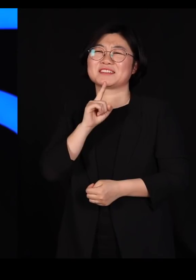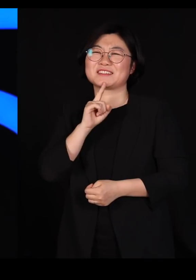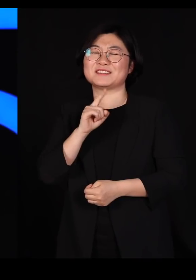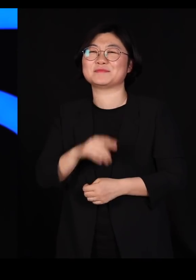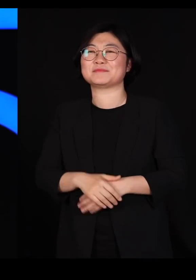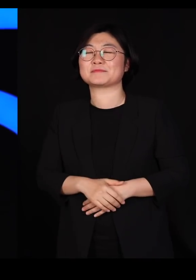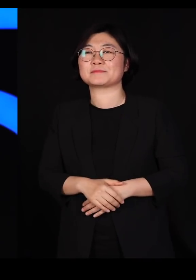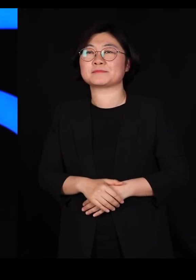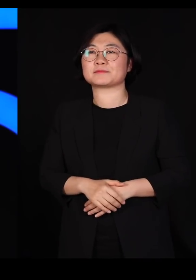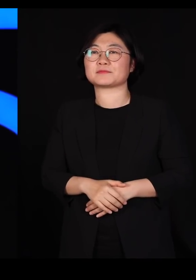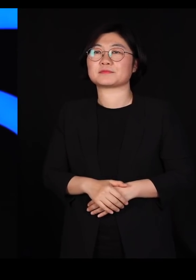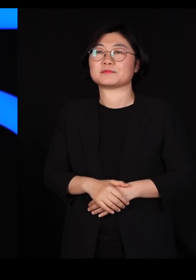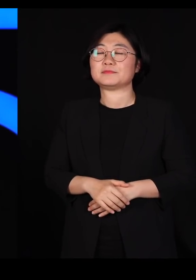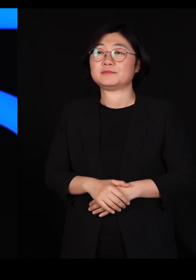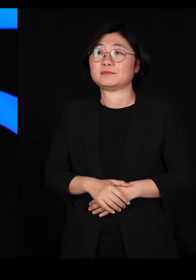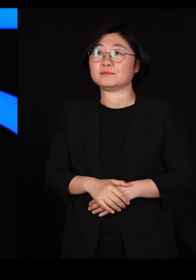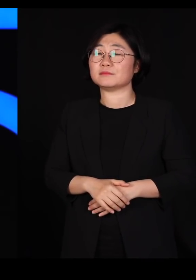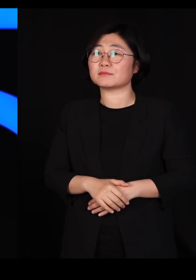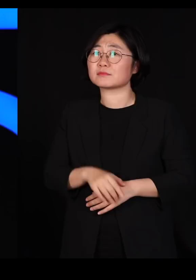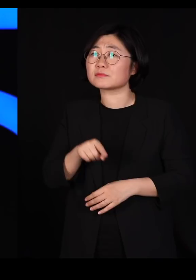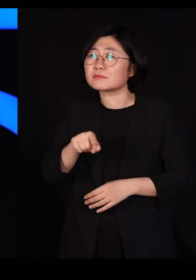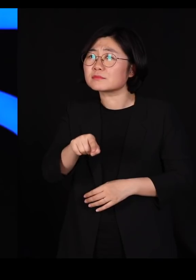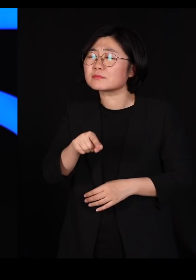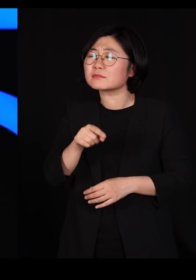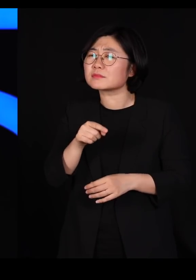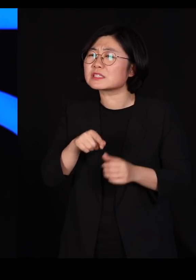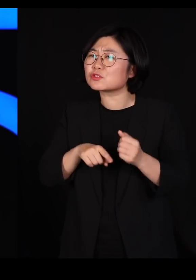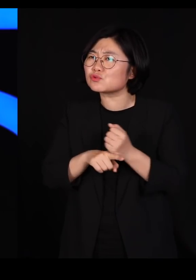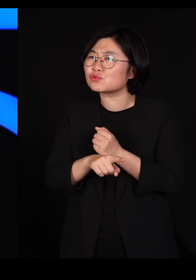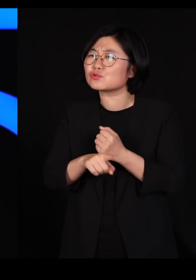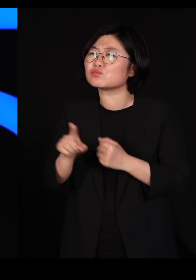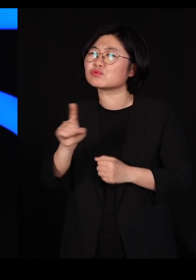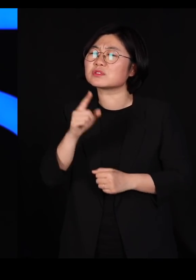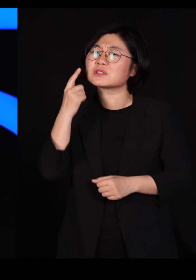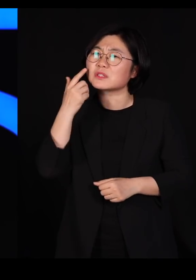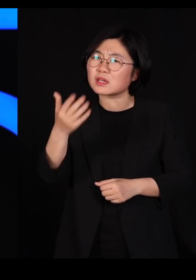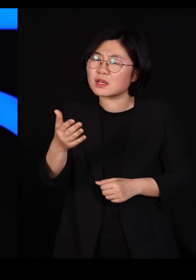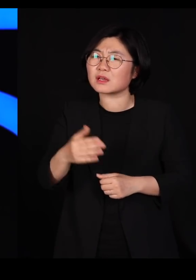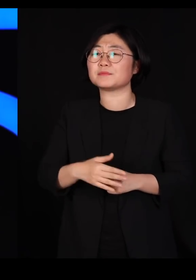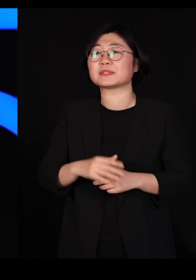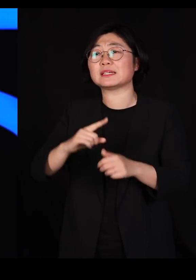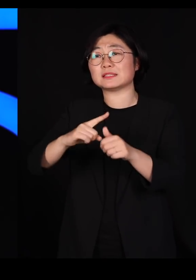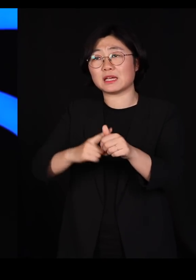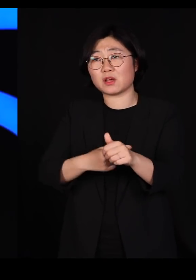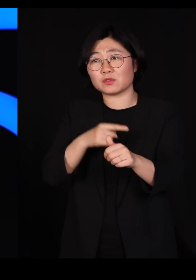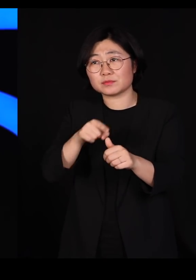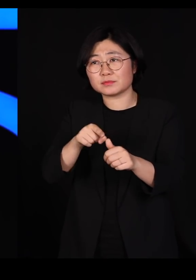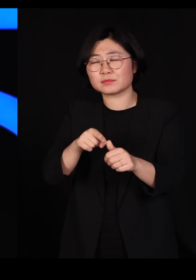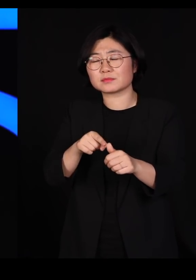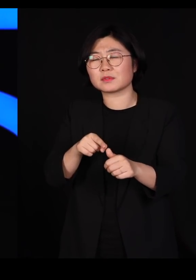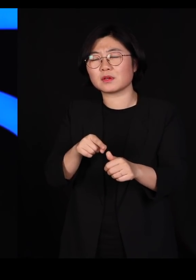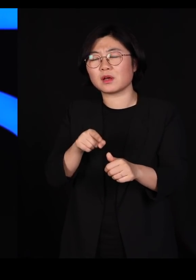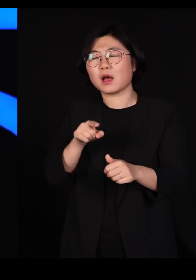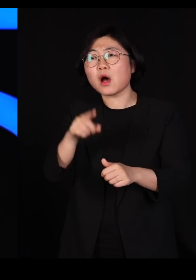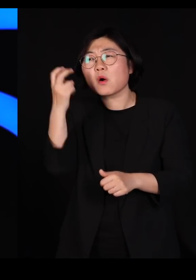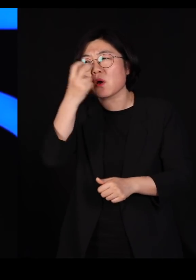저렇게까지 하실 이유가 과연 무엇이었을까? 자연은 우리가 그동안 관찰해 보니까요